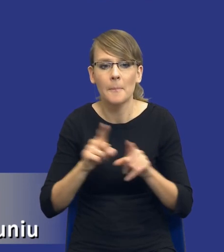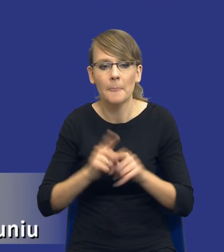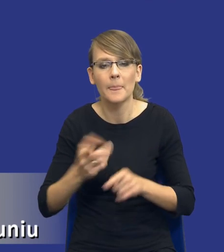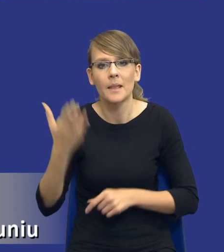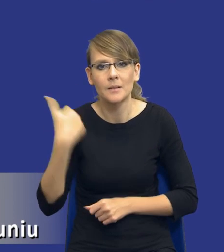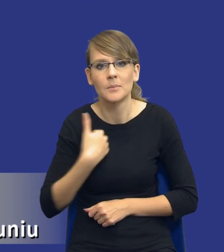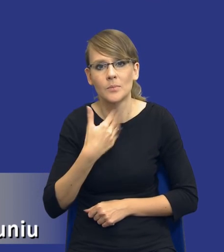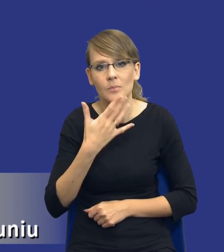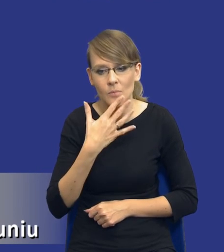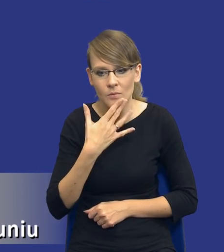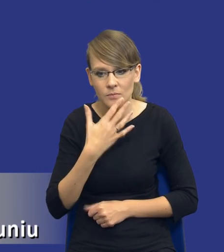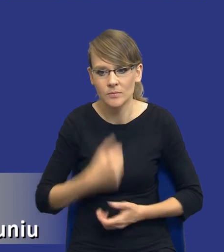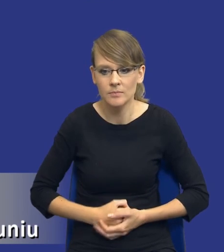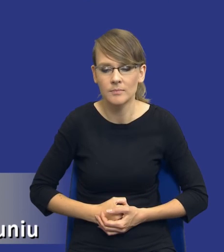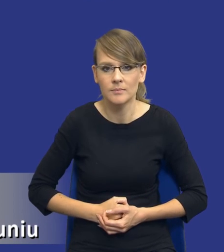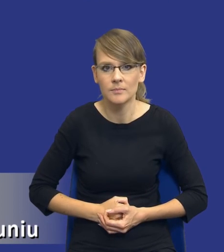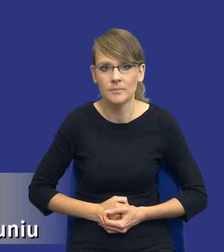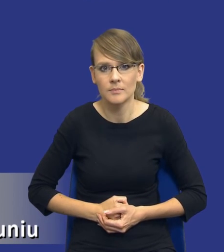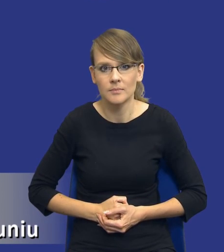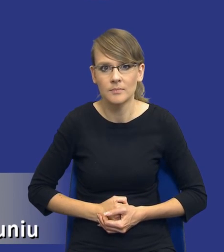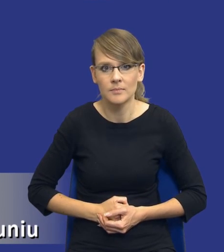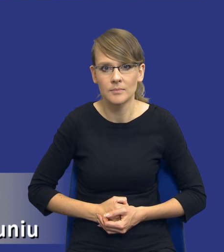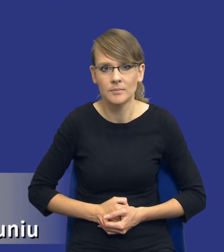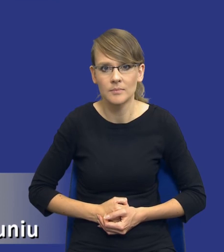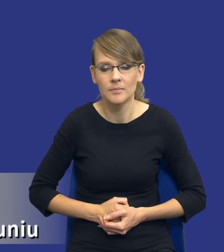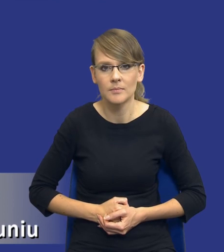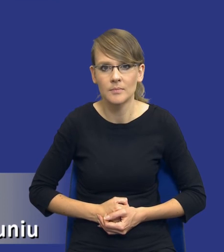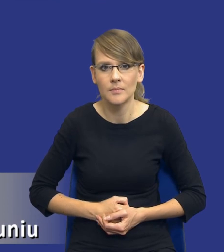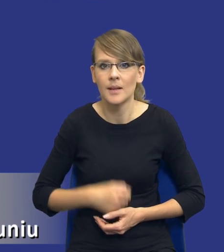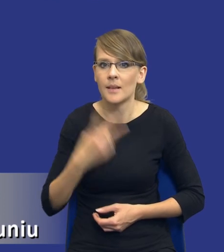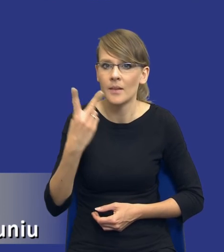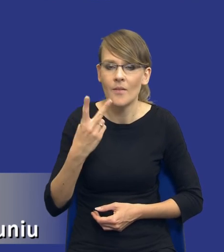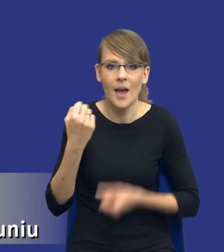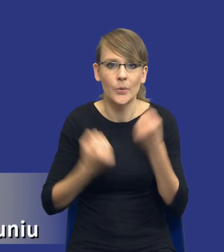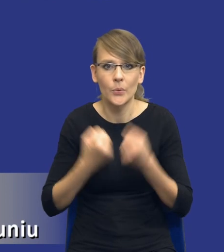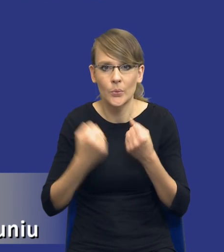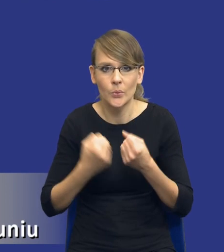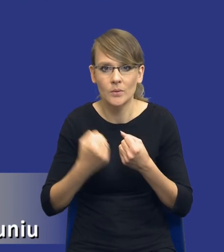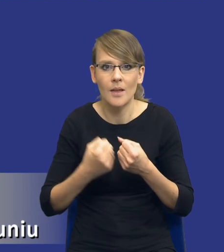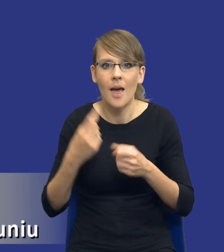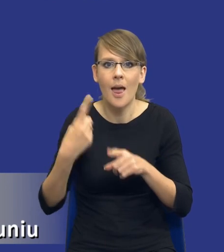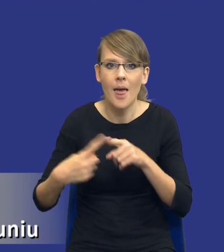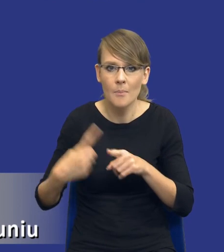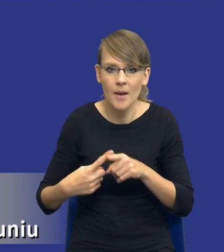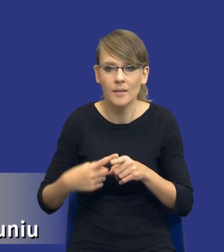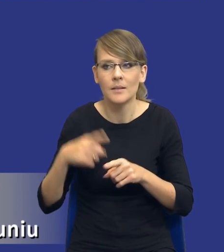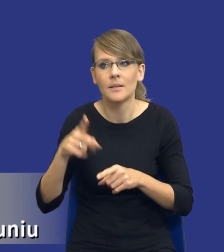dwa najbardziej takie, w mojej ocenie, trudne elementy tej analizy, czyli uwzględniania aspektów społecznych,